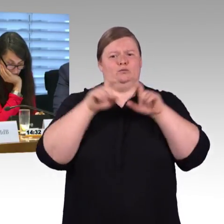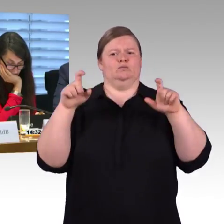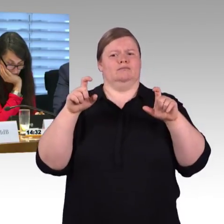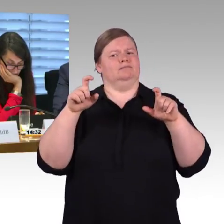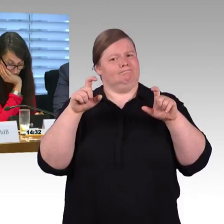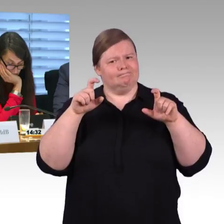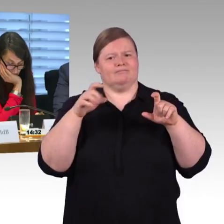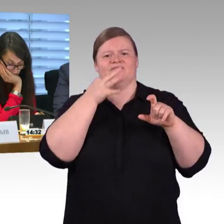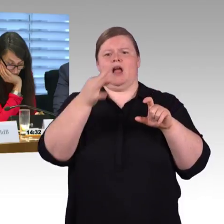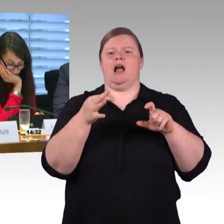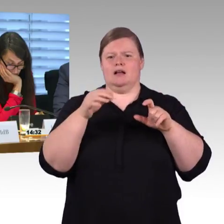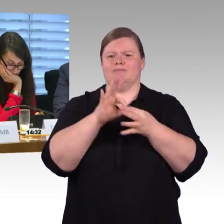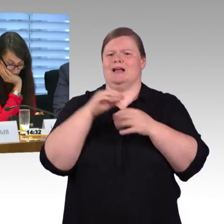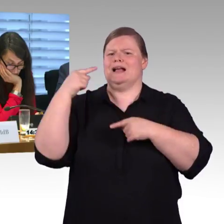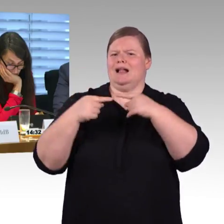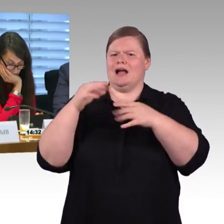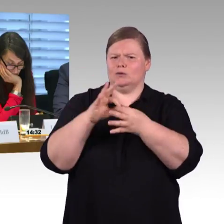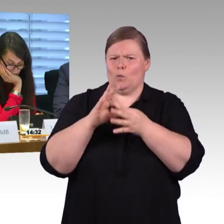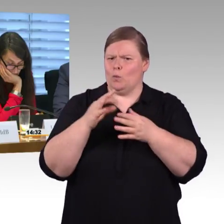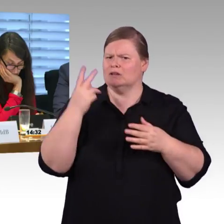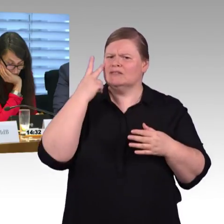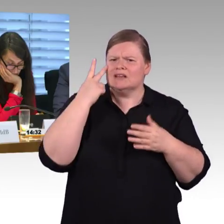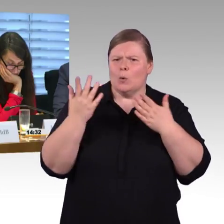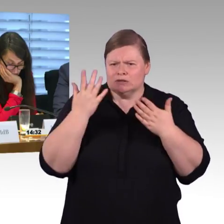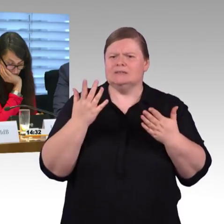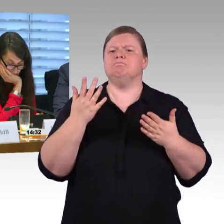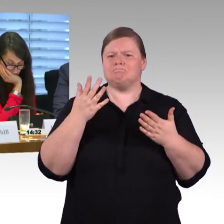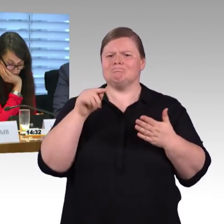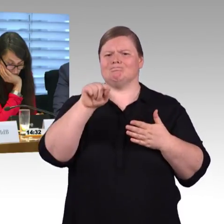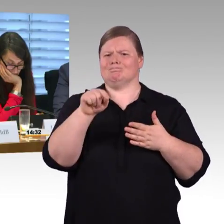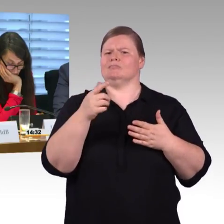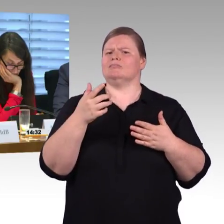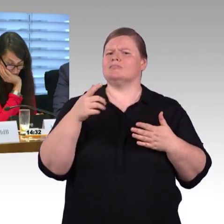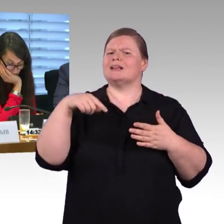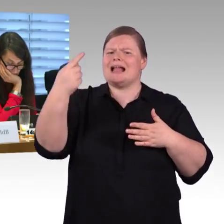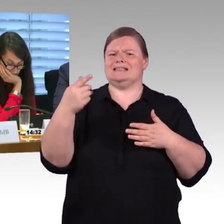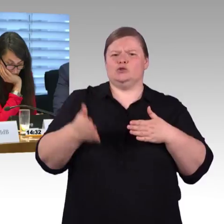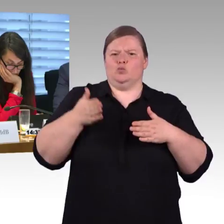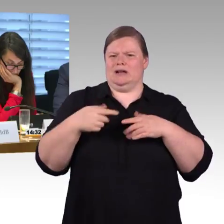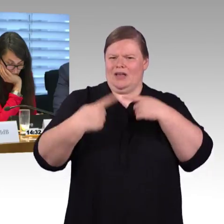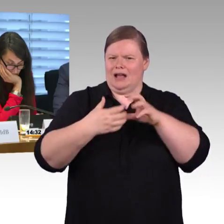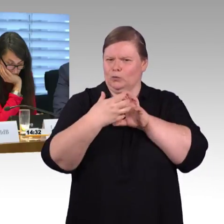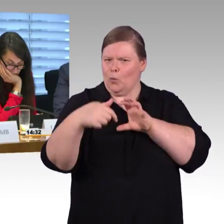Würde es nicht eine Verschlechterung bedeuten, wenn man jetzt die 55 Zentimeter, die als Maßstab bisher genommen werden